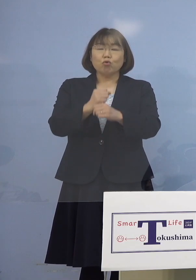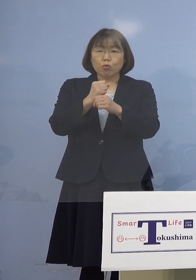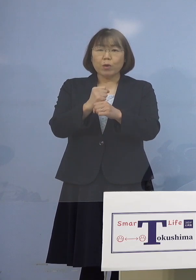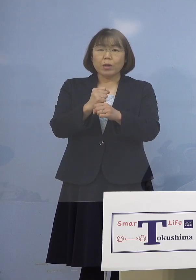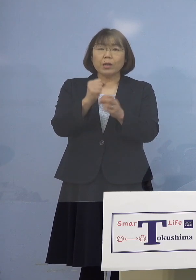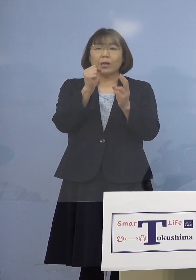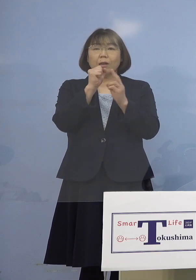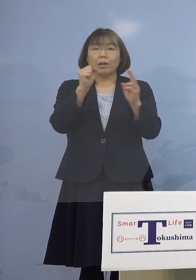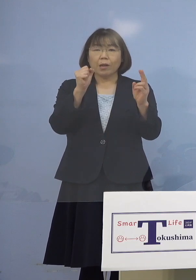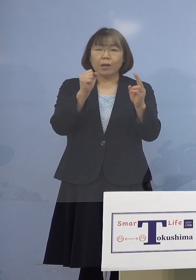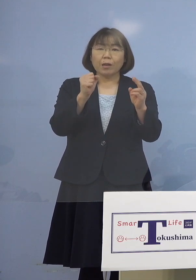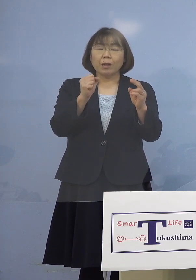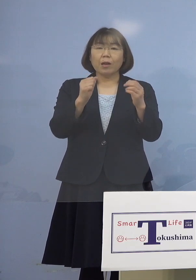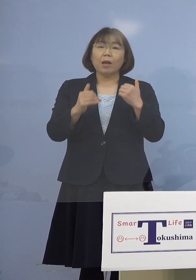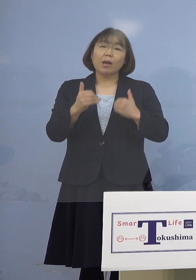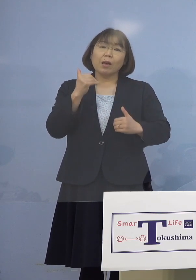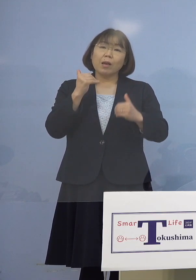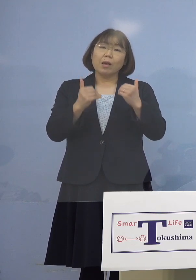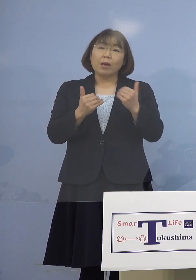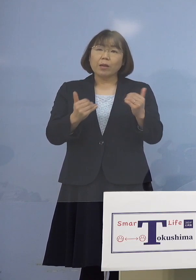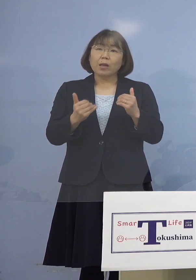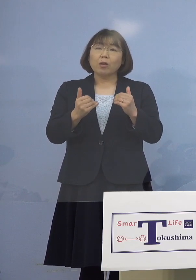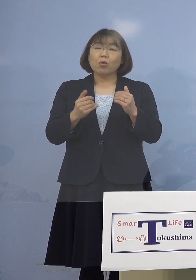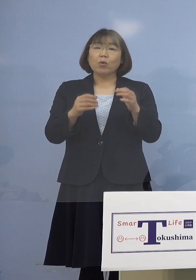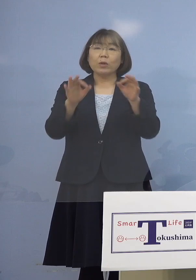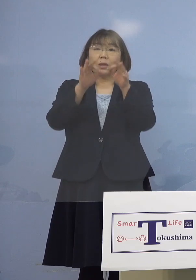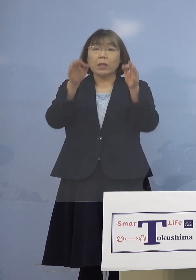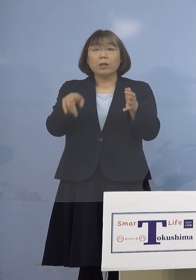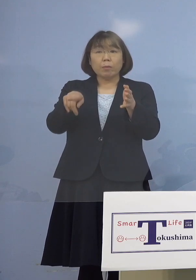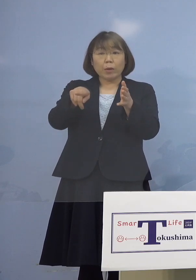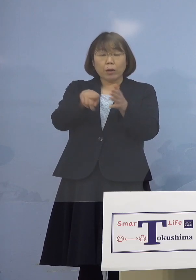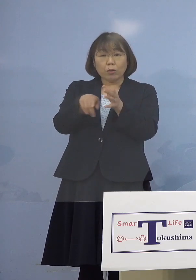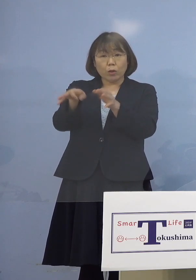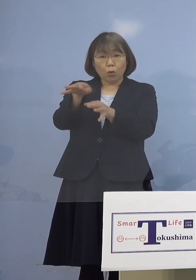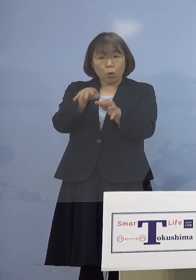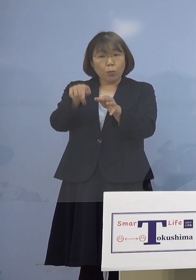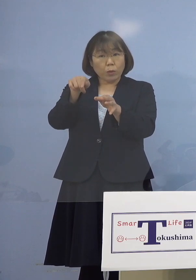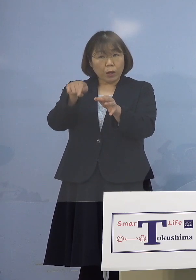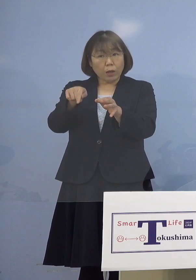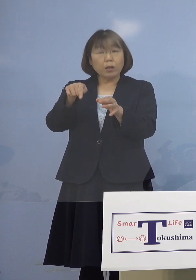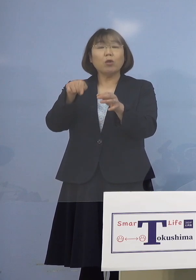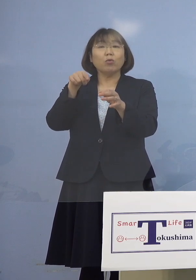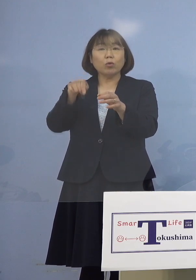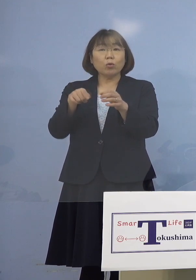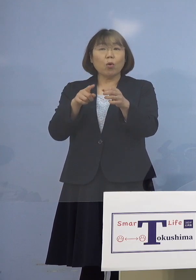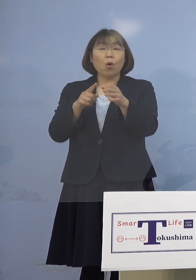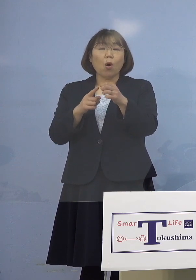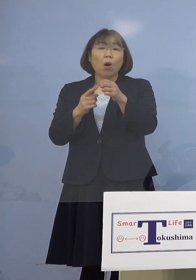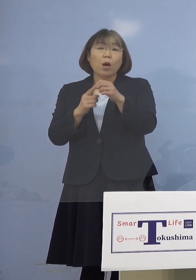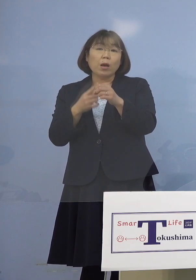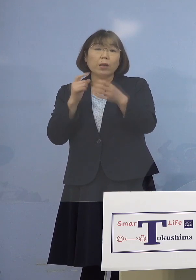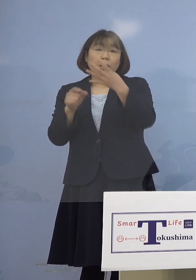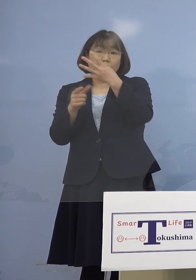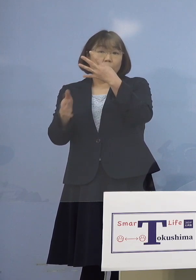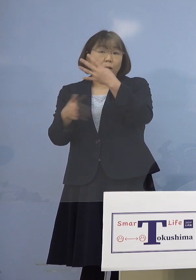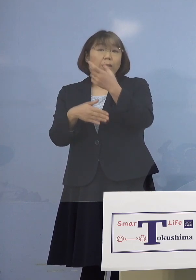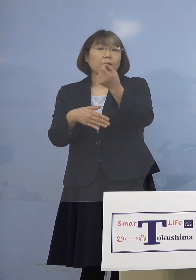お店という言い方をしたら 昨年4月からということですかね （知事） そういうことです